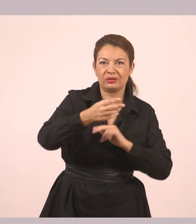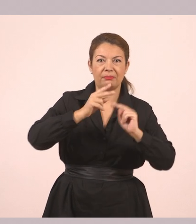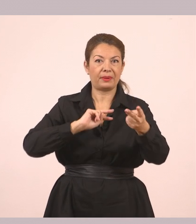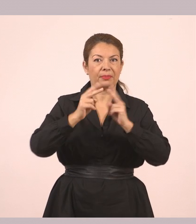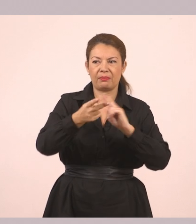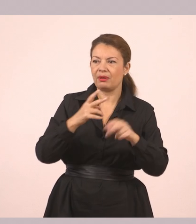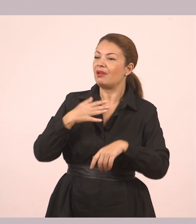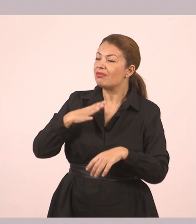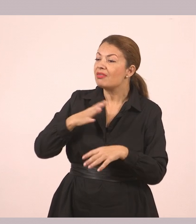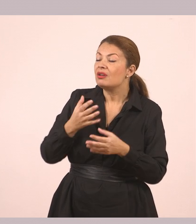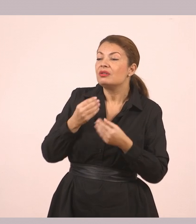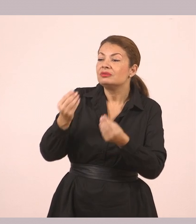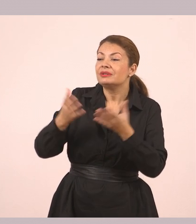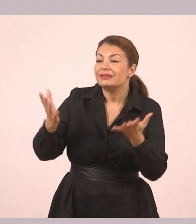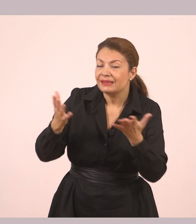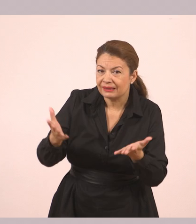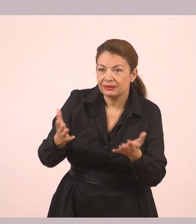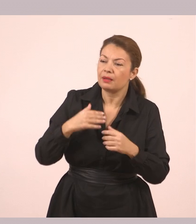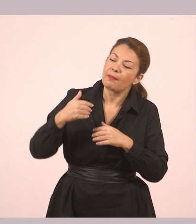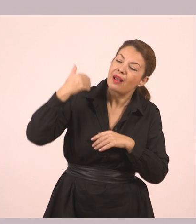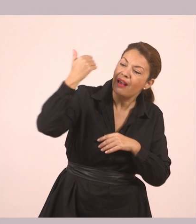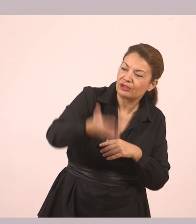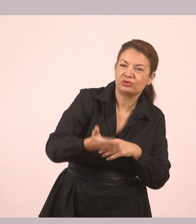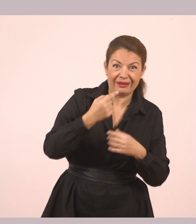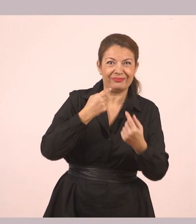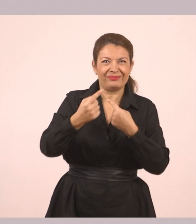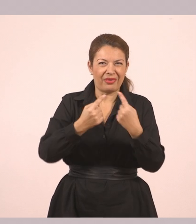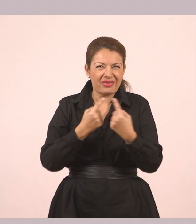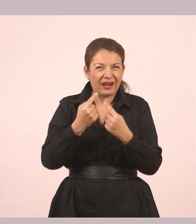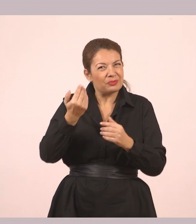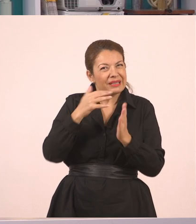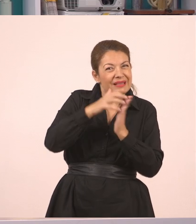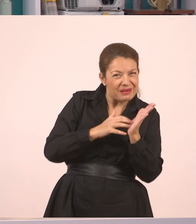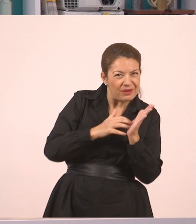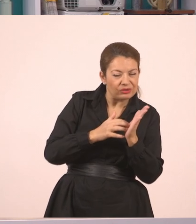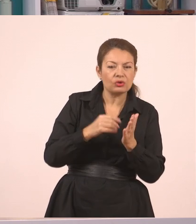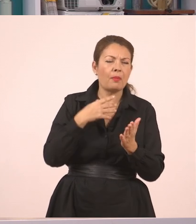«Ήθελα να σου δώσω κάτι. Πάμε λίγο έξω». Ο διάλογος στα κείμενα φαίνεται με τα εισαγωγικά.